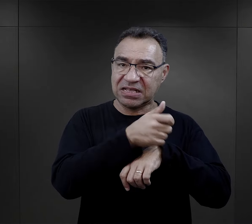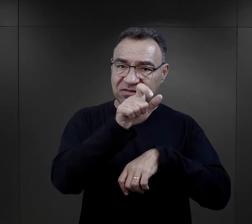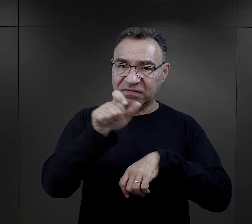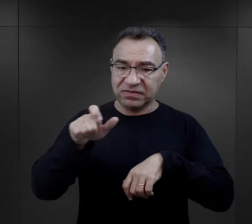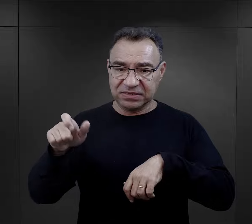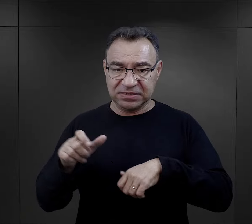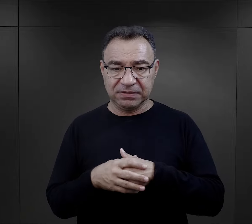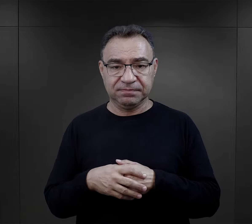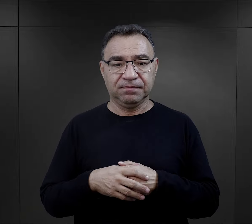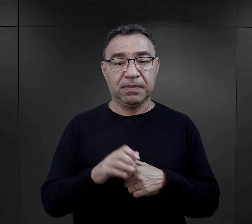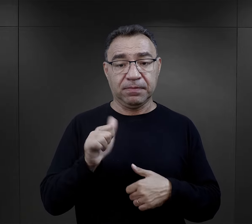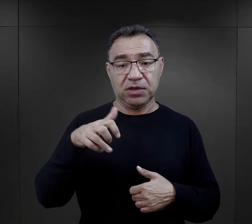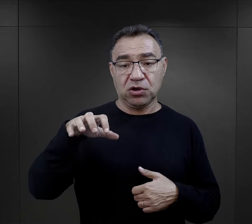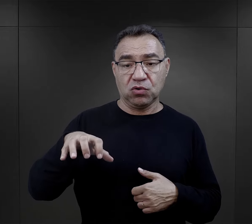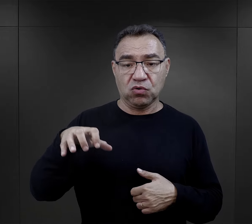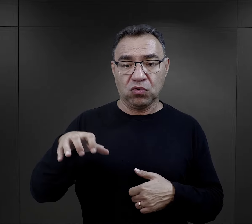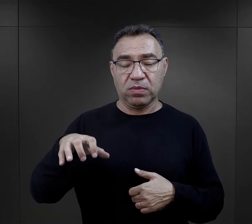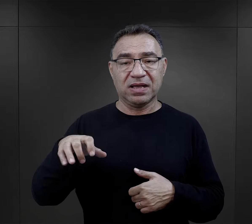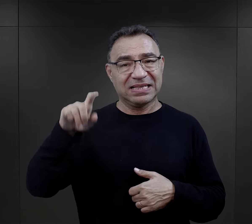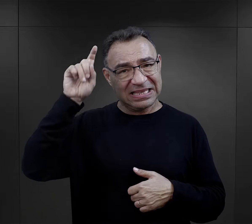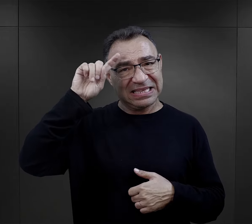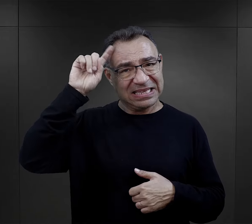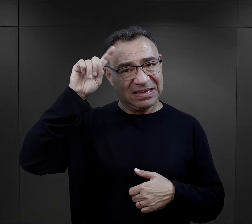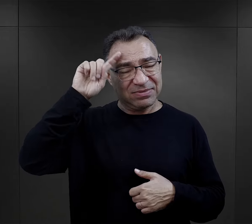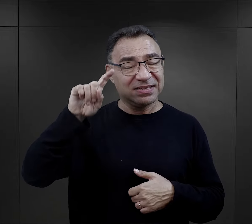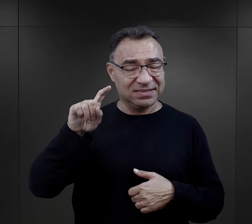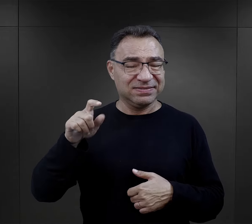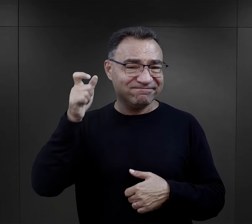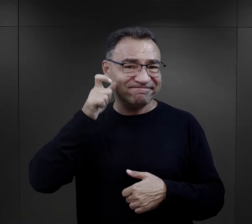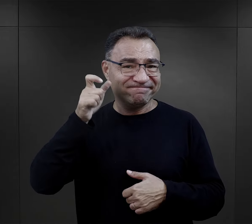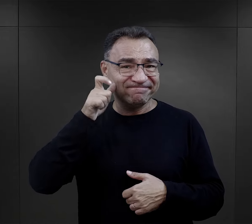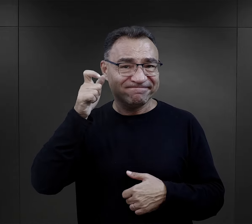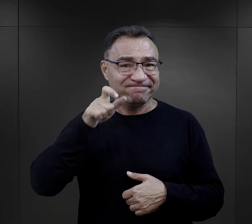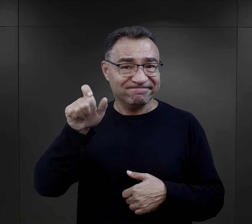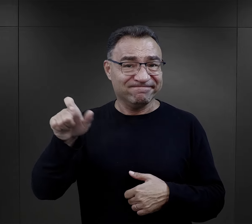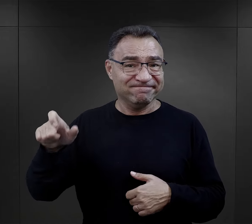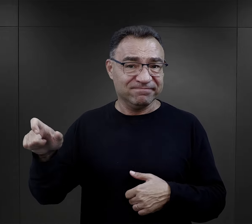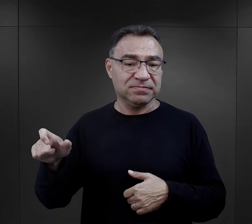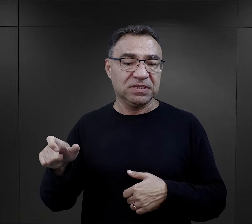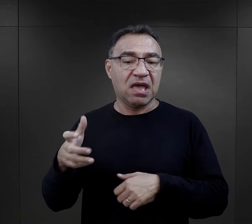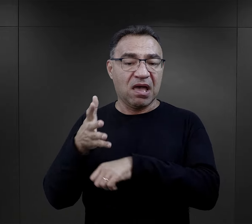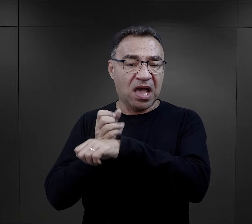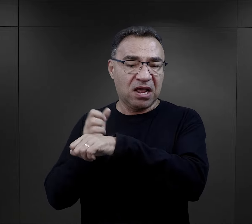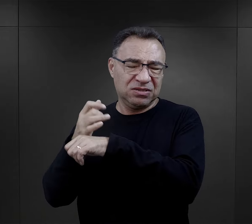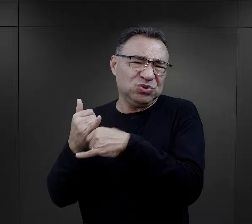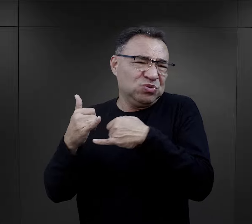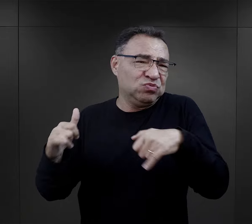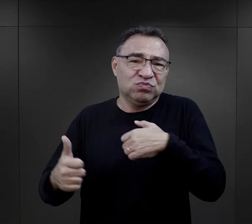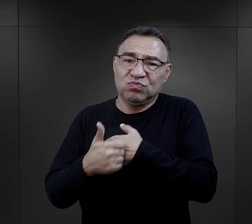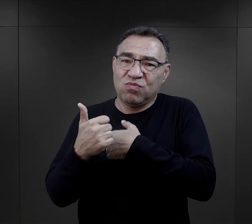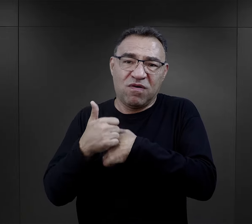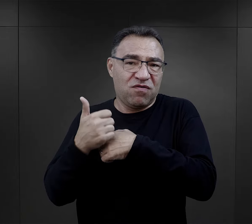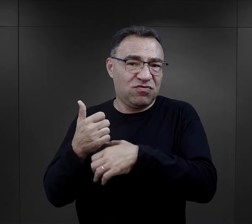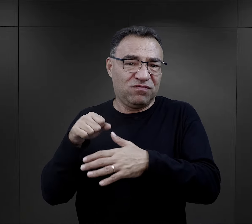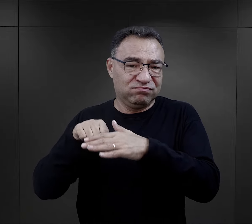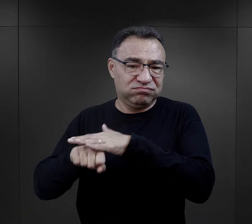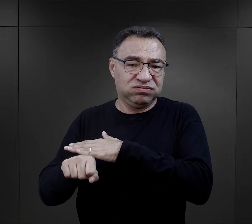Jak wiemy, ta pierwsza grupa to byli niemieccy kryminaliści, aresztowani z bardzo różnych powodów.